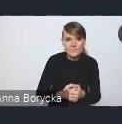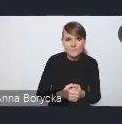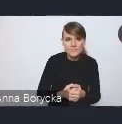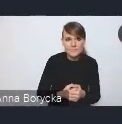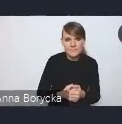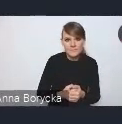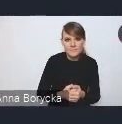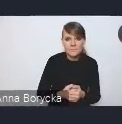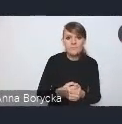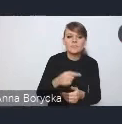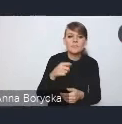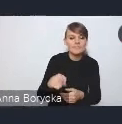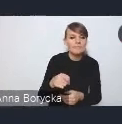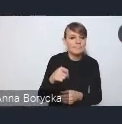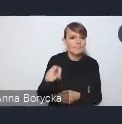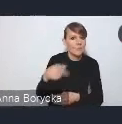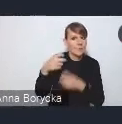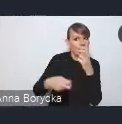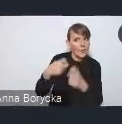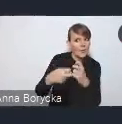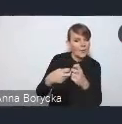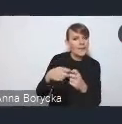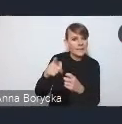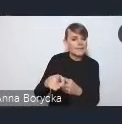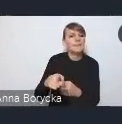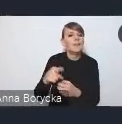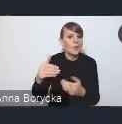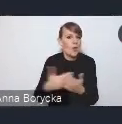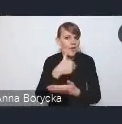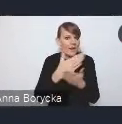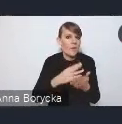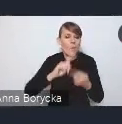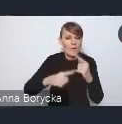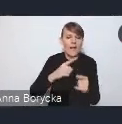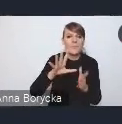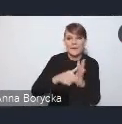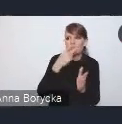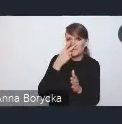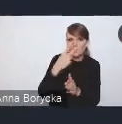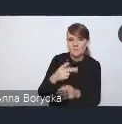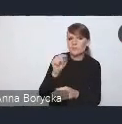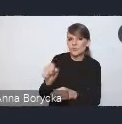który identyfikujemy w nowej Krajowej Polityce Miejskiej, jest jakość środowiska przyrodniczego w miastach